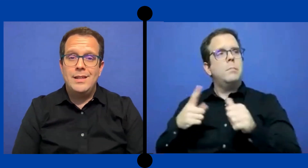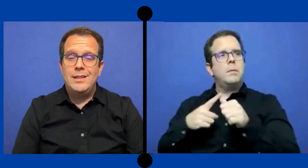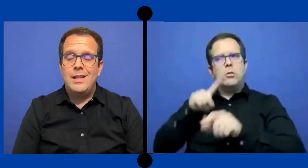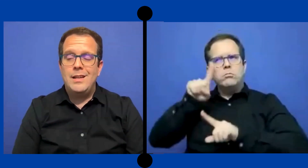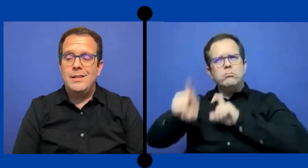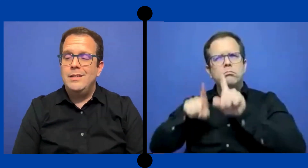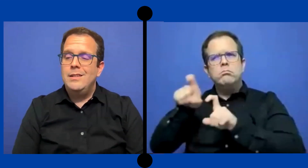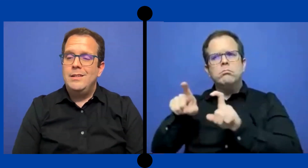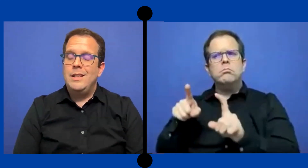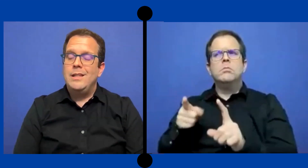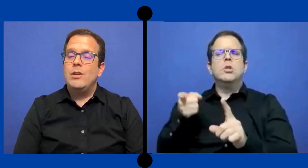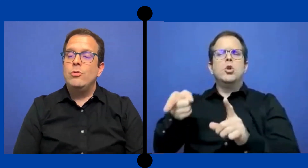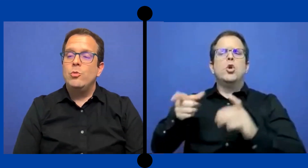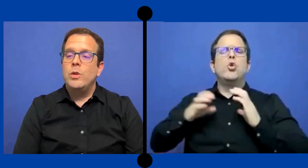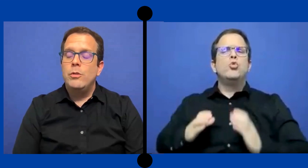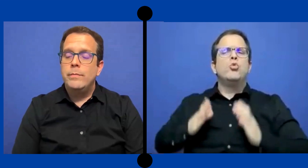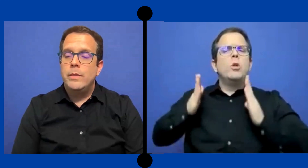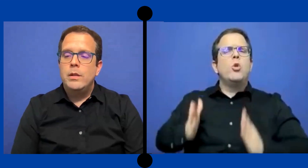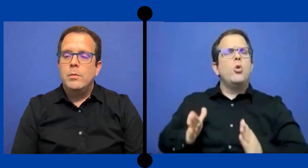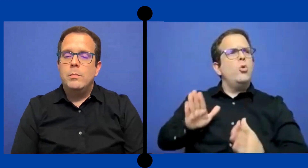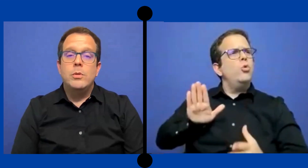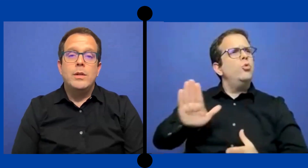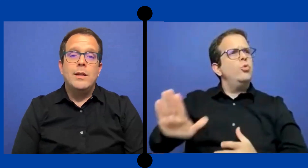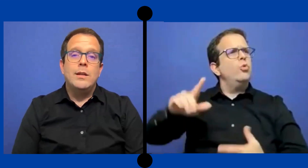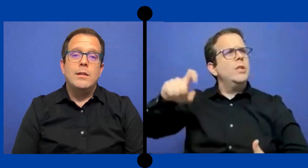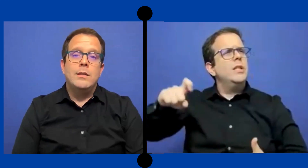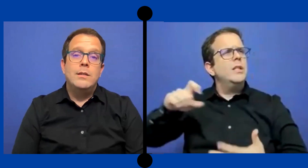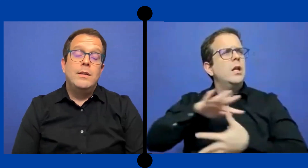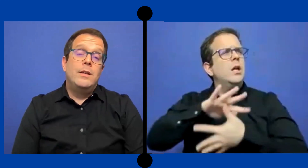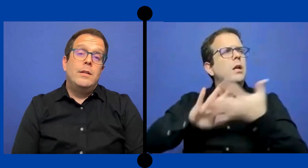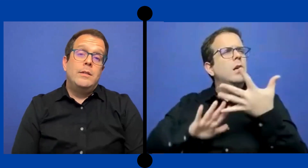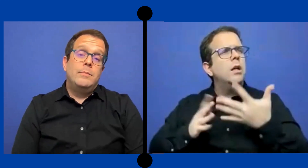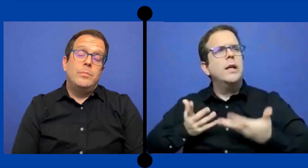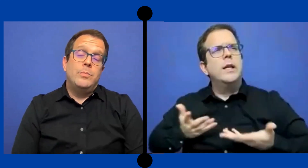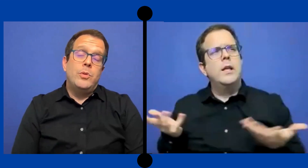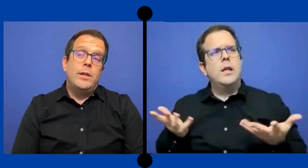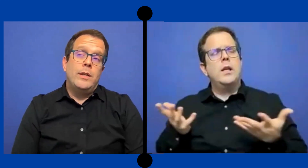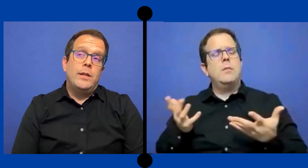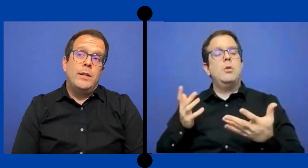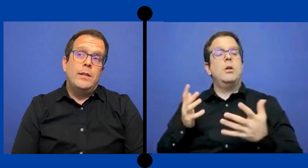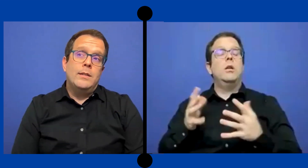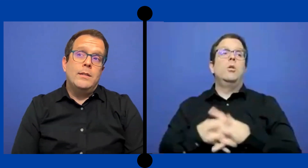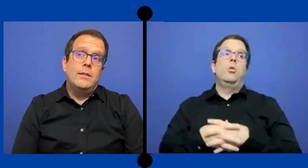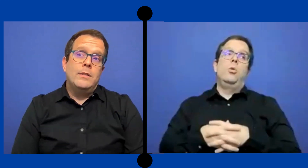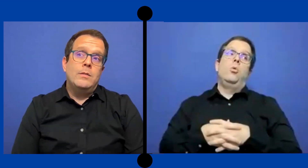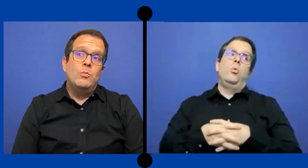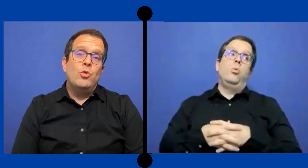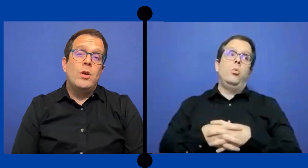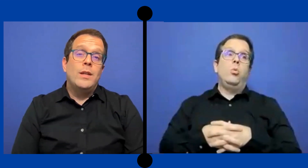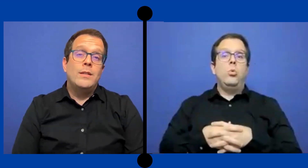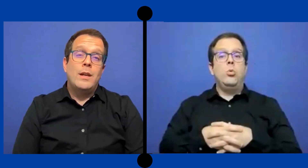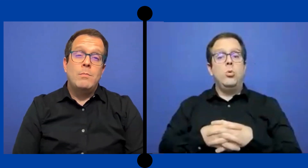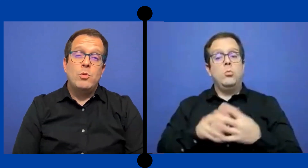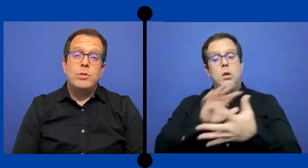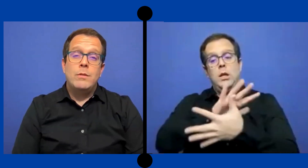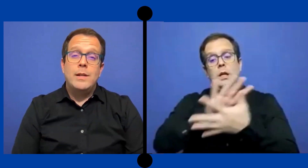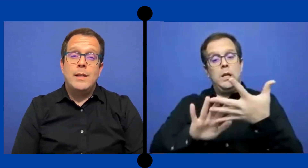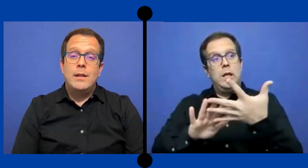de esta/de este consumidor? Porque Pues mucho de esa responsabilidad nos va a ...